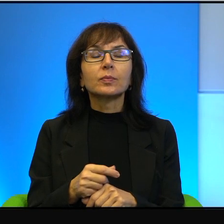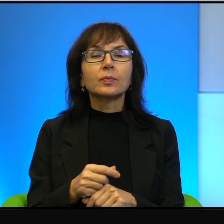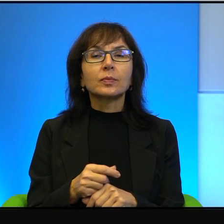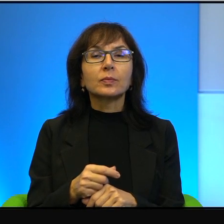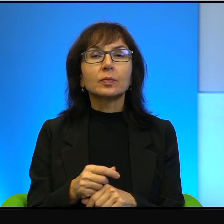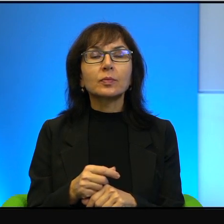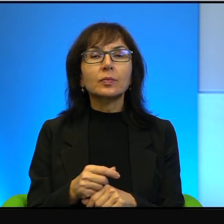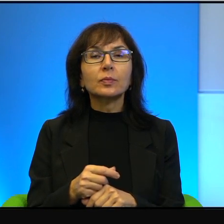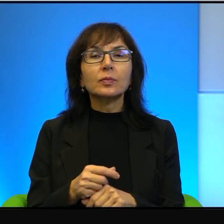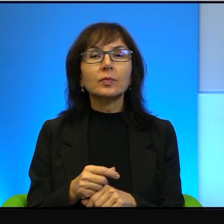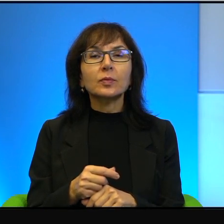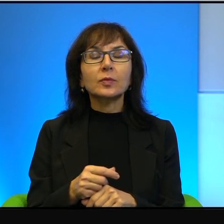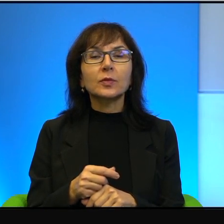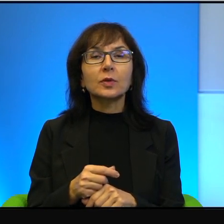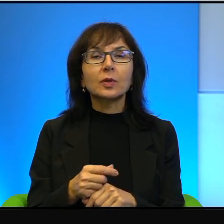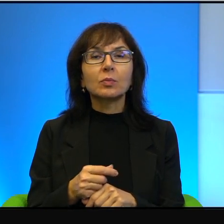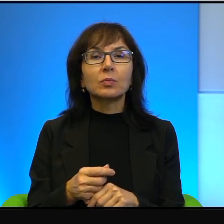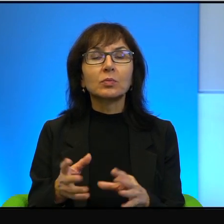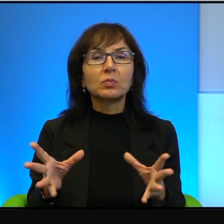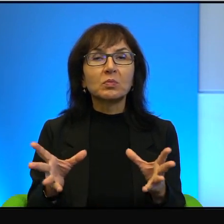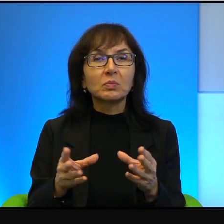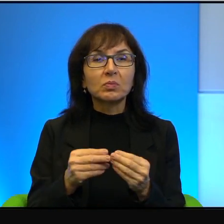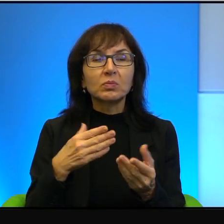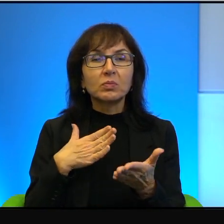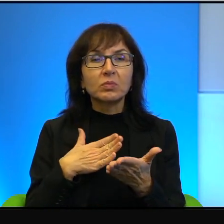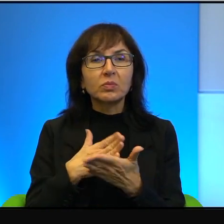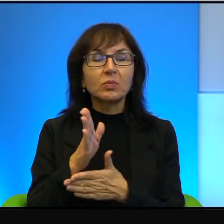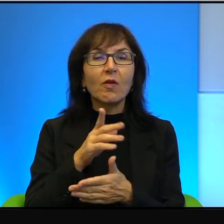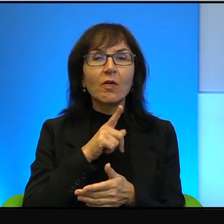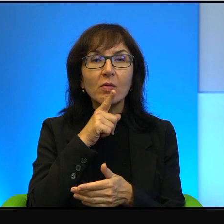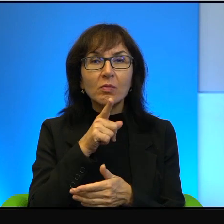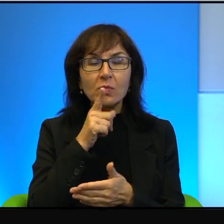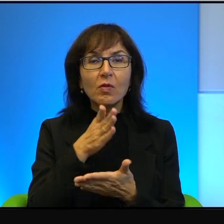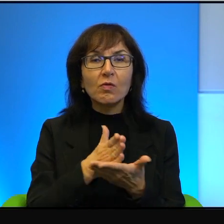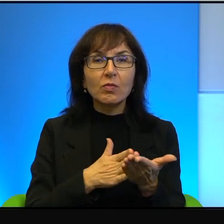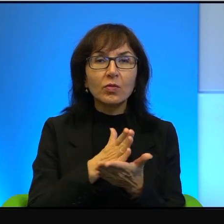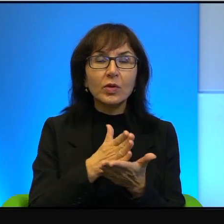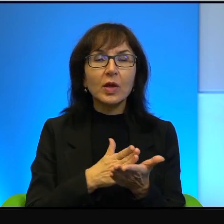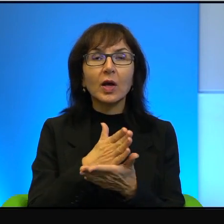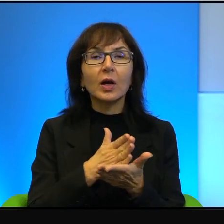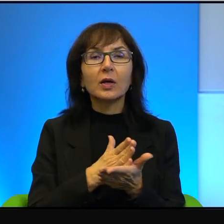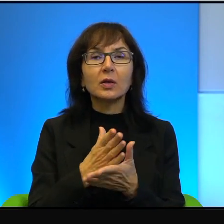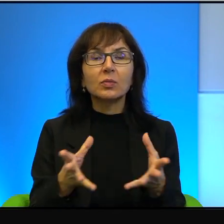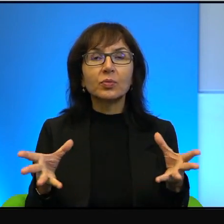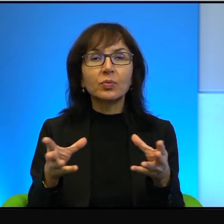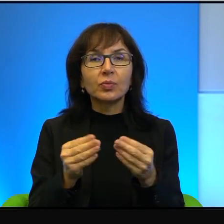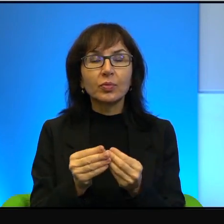no opętani przez wiarę i opętani przez własny bardzo twardy,